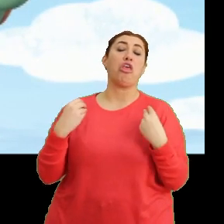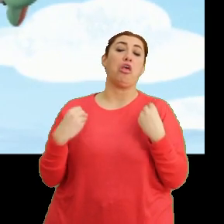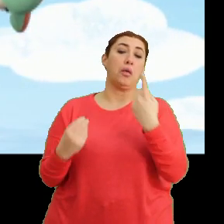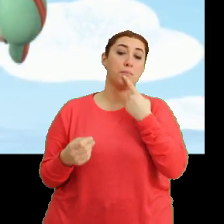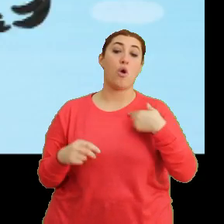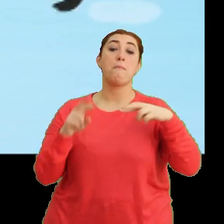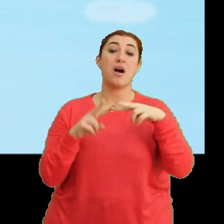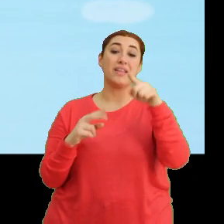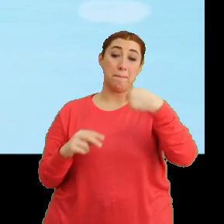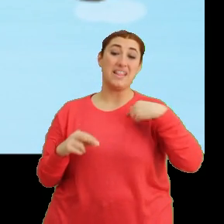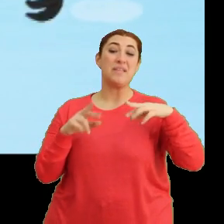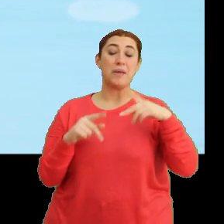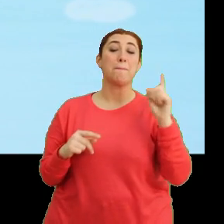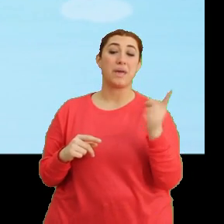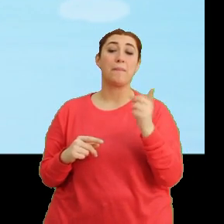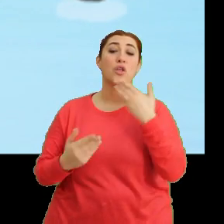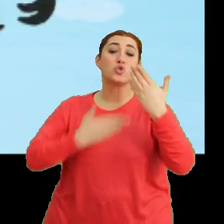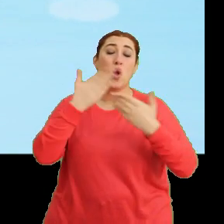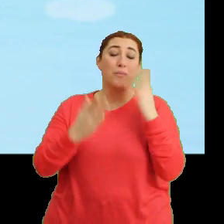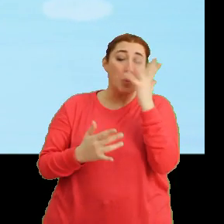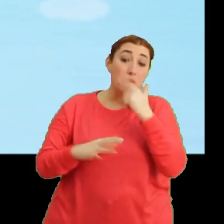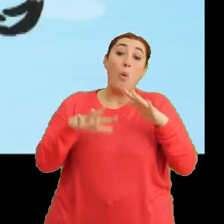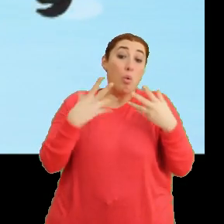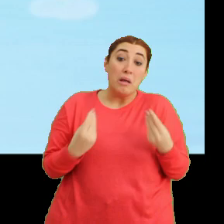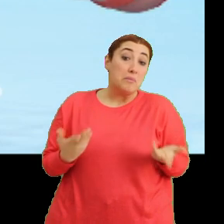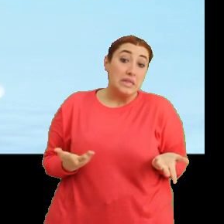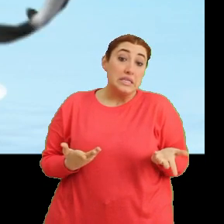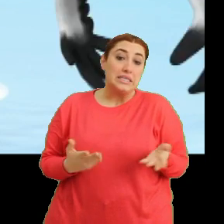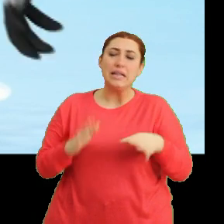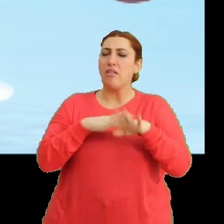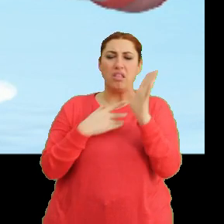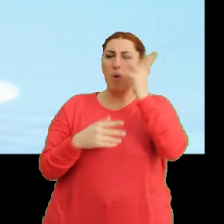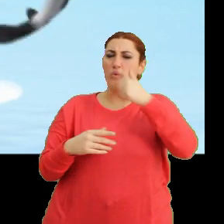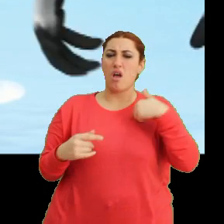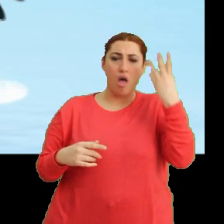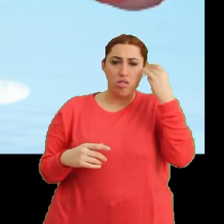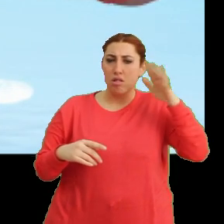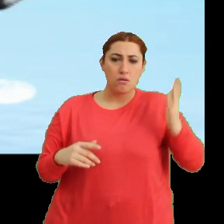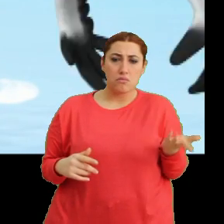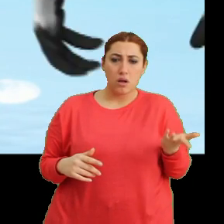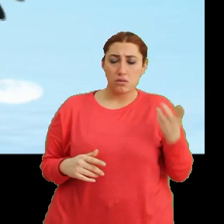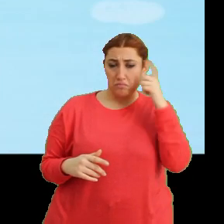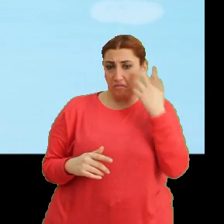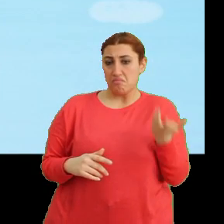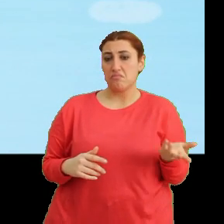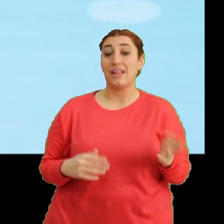Mantar da benim gibi bazı şeyleri söylemeye çekiniyor olabilir. Neden çekiniyor anlamadım. Tak tak. Şey...